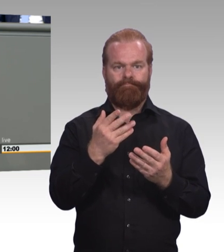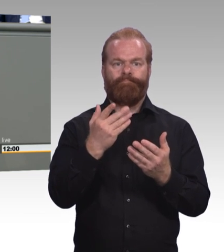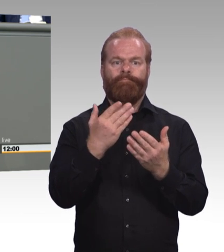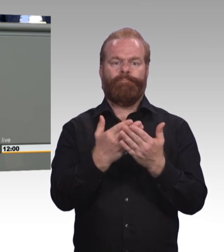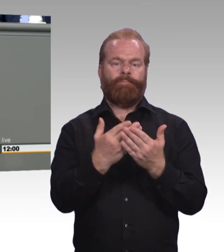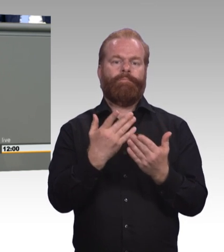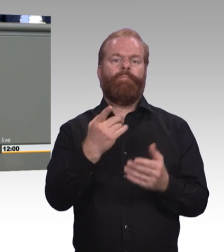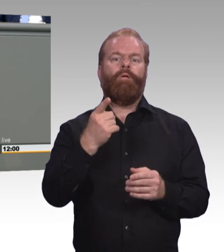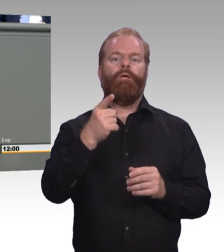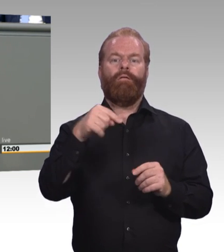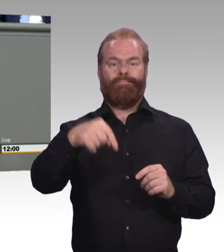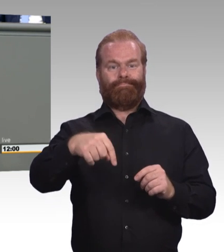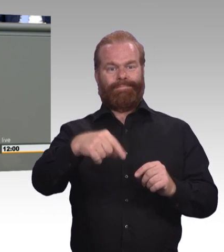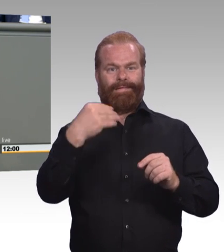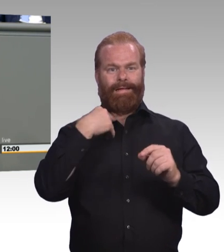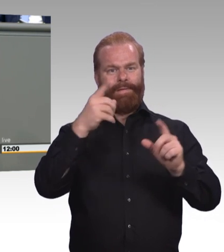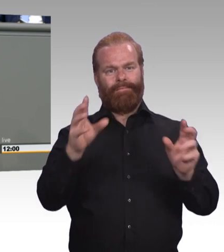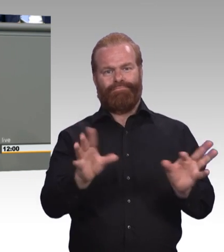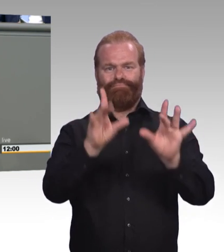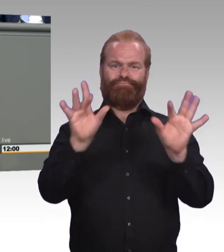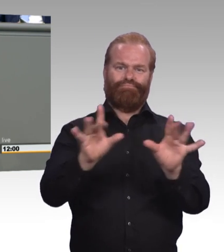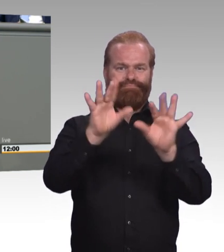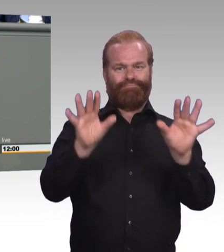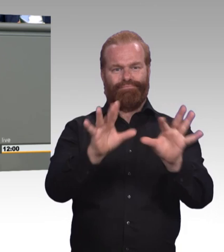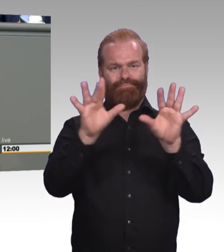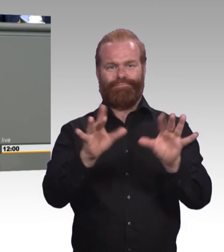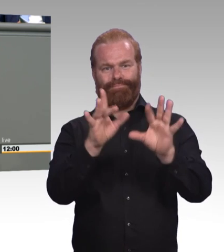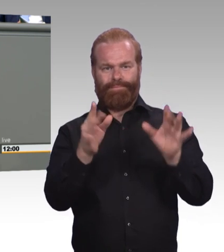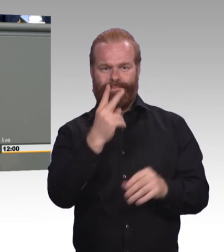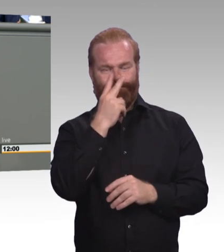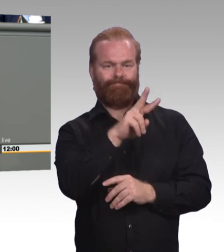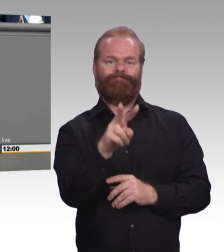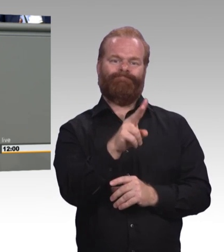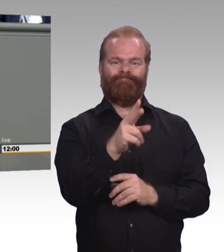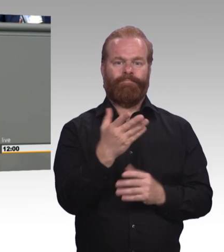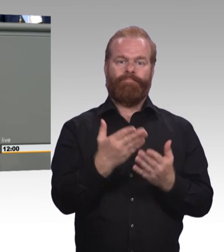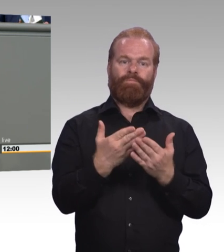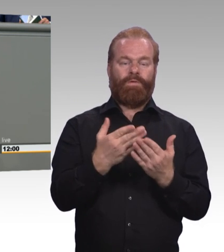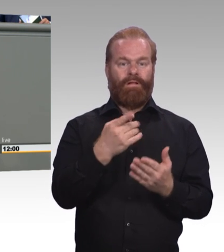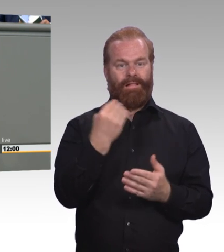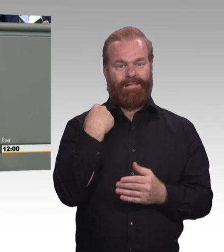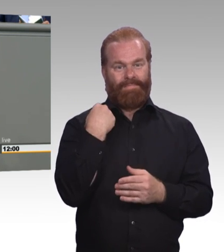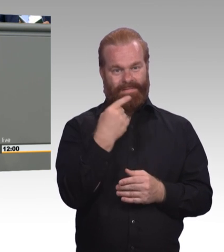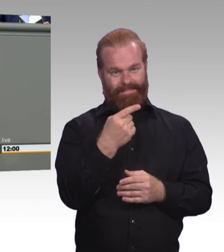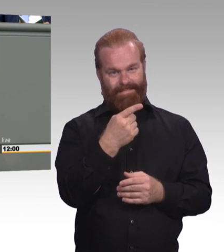Meine Damen und Herren, erfolgreiche Berufsausbildung ist der Schlüssel für gute Arbeit und guten Lohn und gegen den Fachkräftemangel